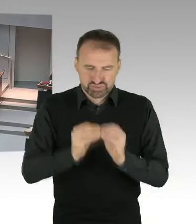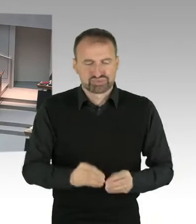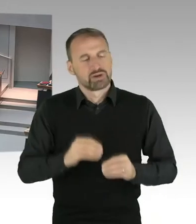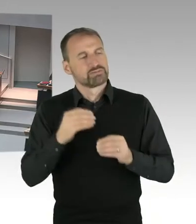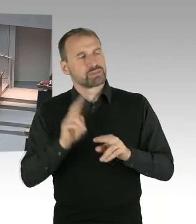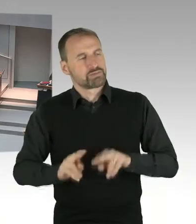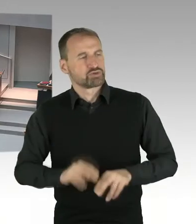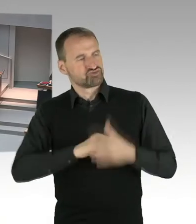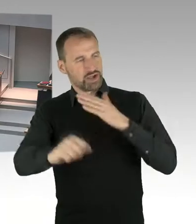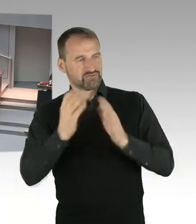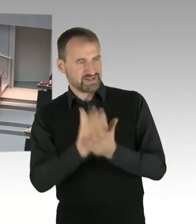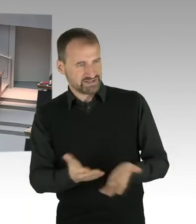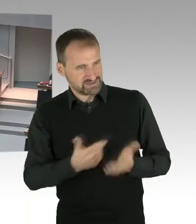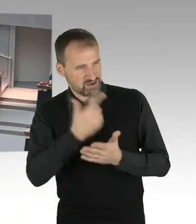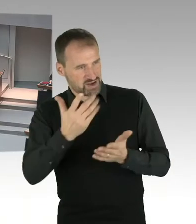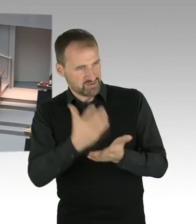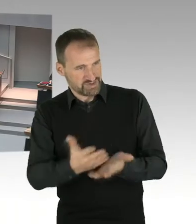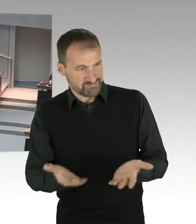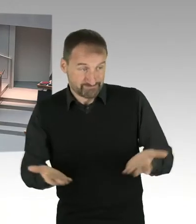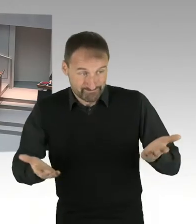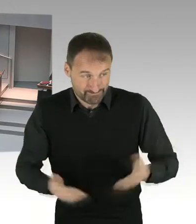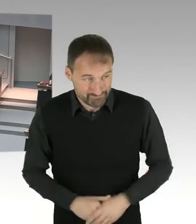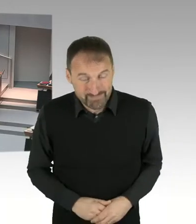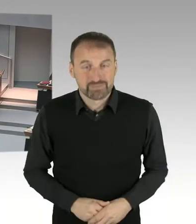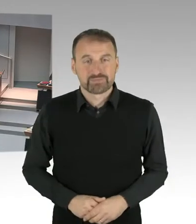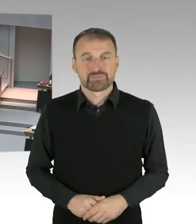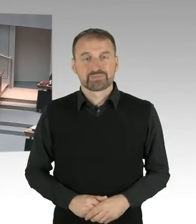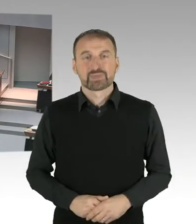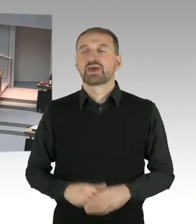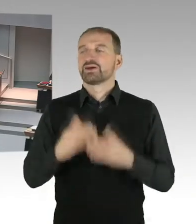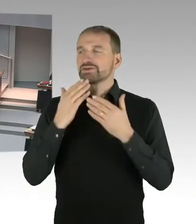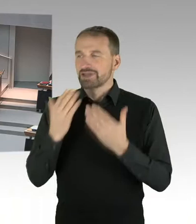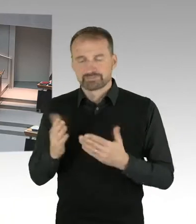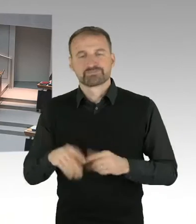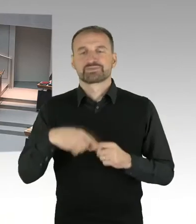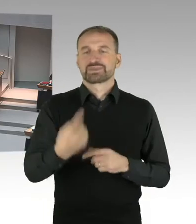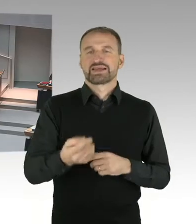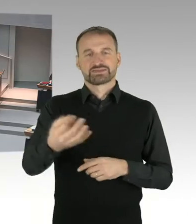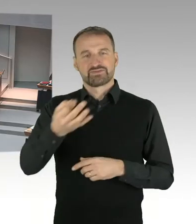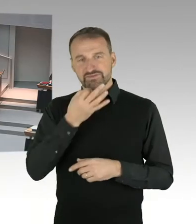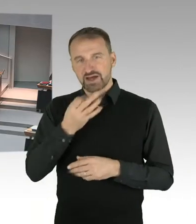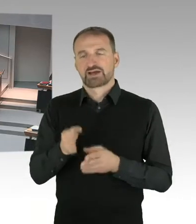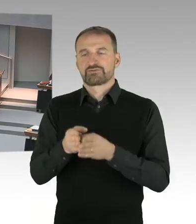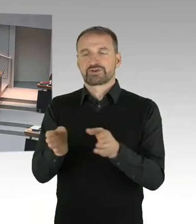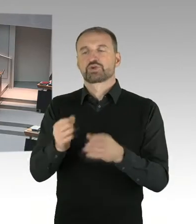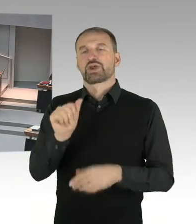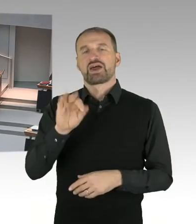(Sprecherwechsel) Frau Präsidentin, meine Damen und Herren. Ich frage den Senat, im Zusammenhang mit der Entlassung von Hubertus Knabe,